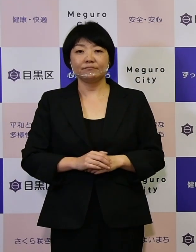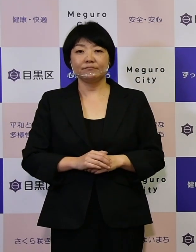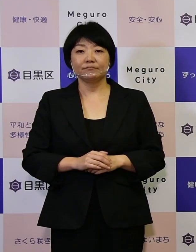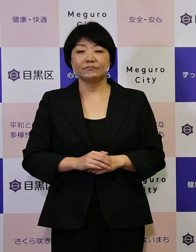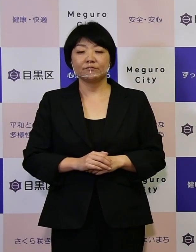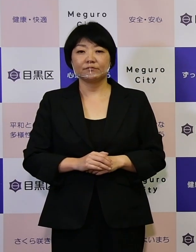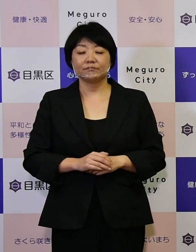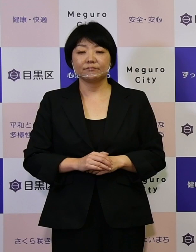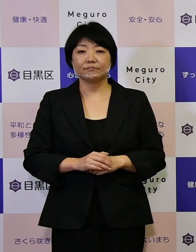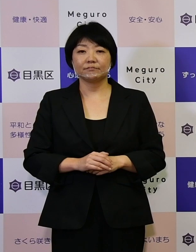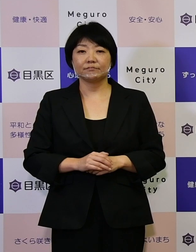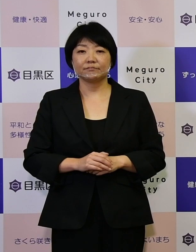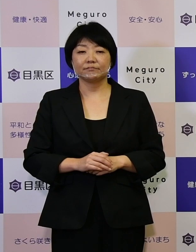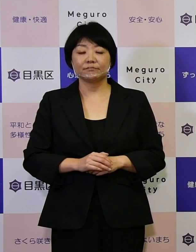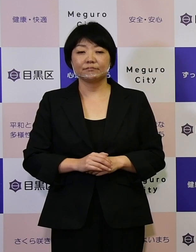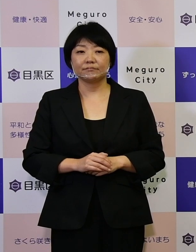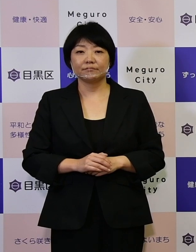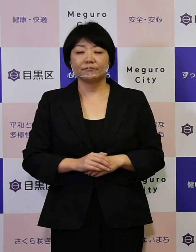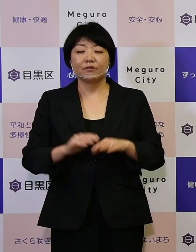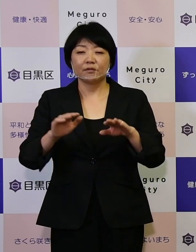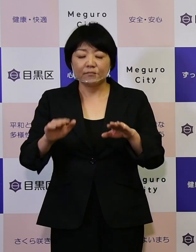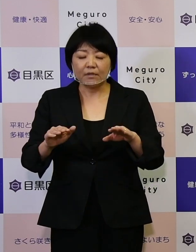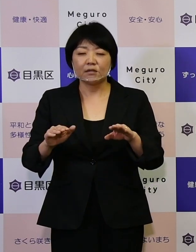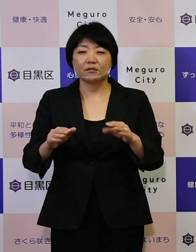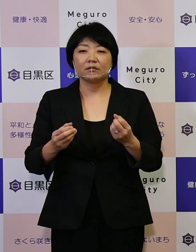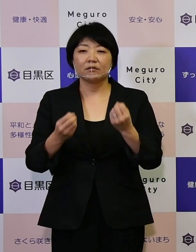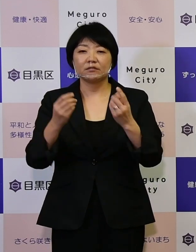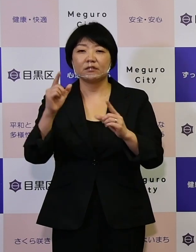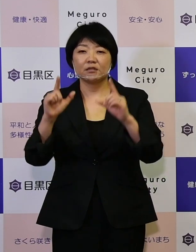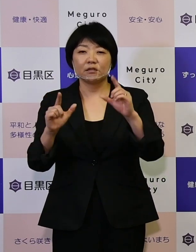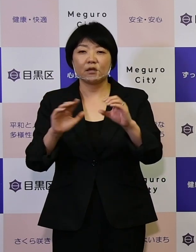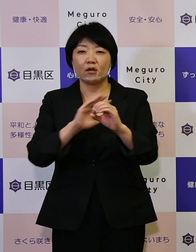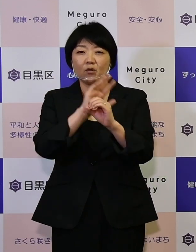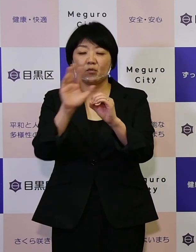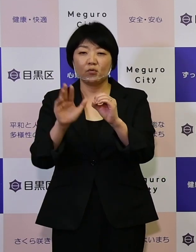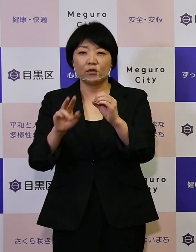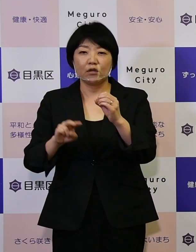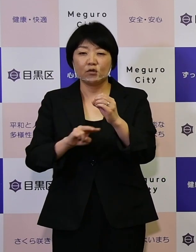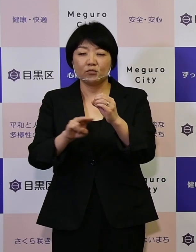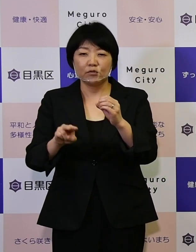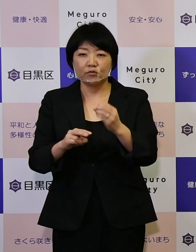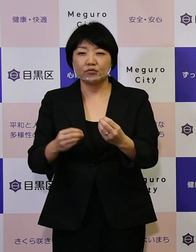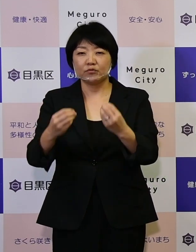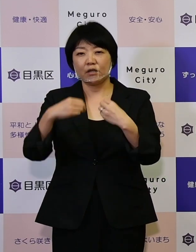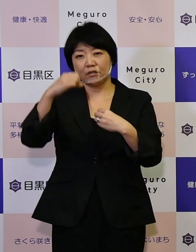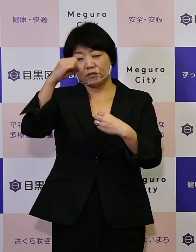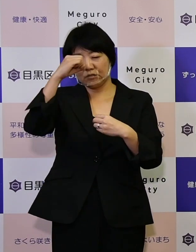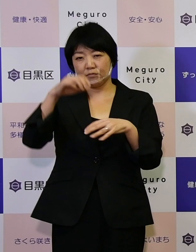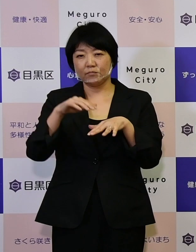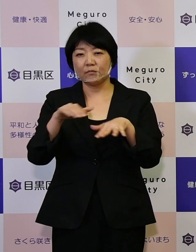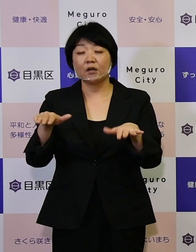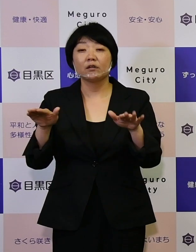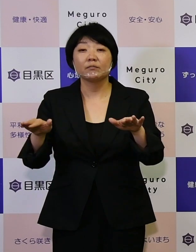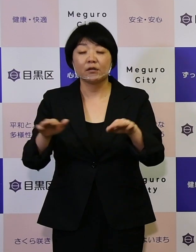私ども新型コロナウイルス感染症の中にいますけれども こういったことを契機に